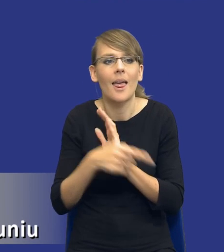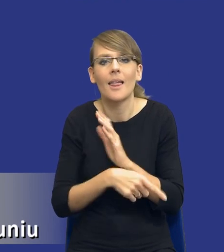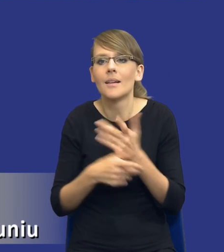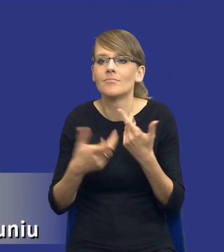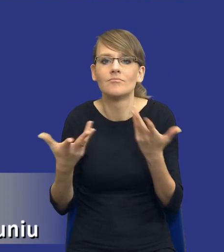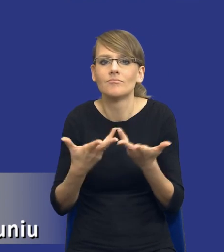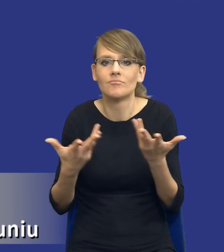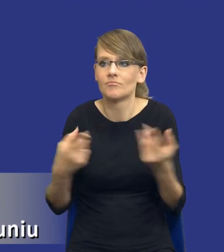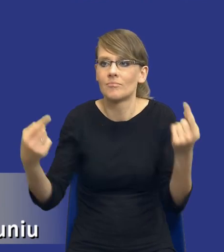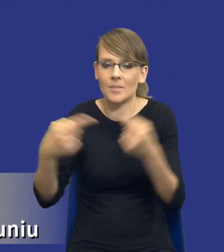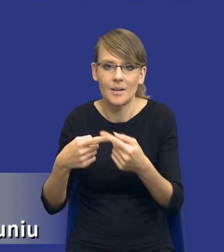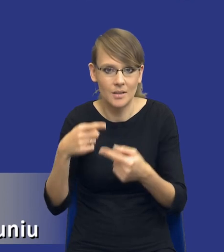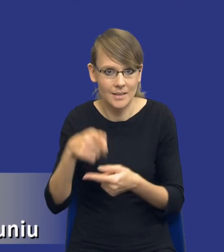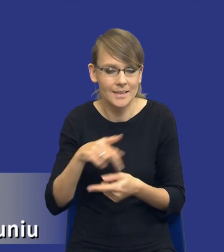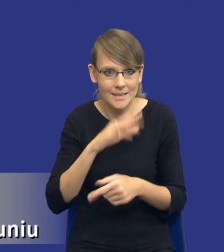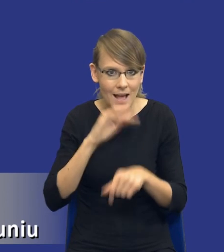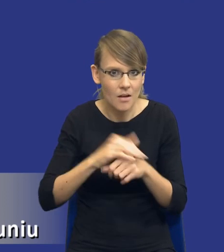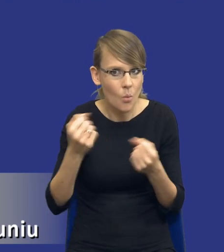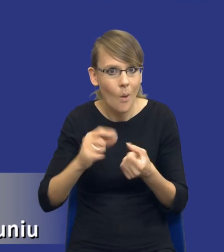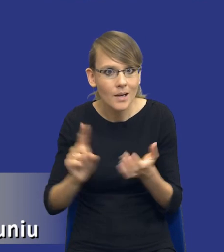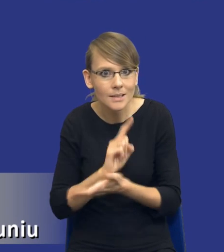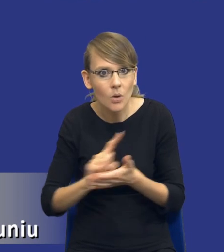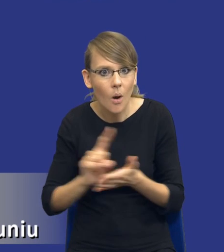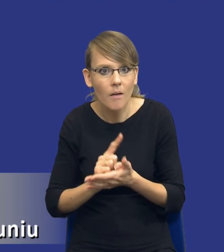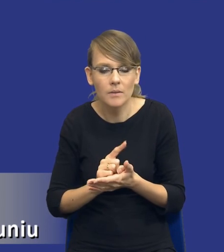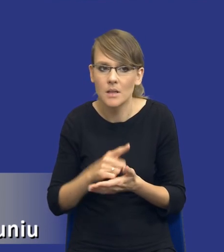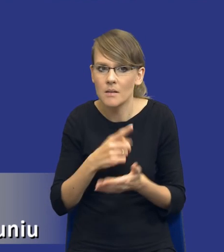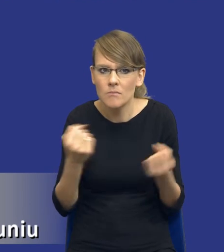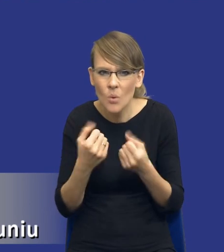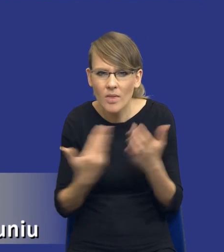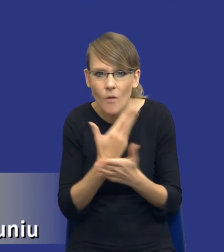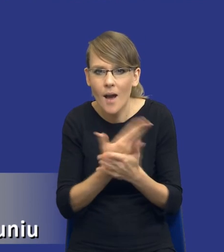czy to zamówienie jest bardzo ryzykowne, bo jest np. bardzo innowacyjne, czy też jest to zakup